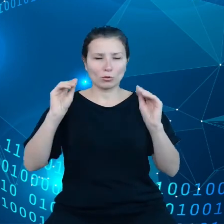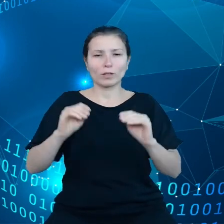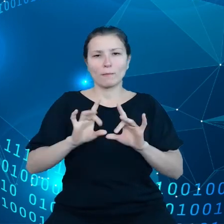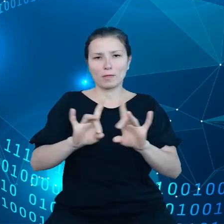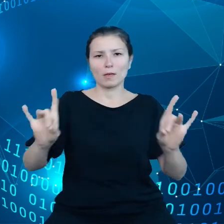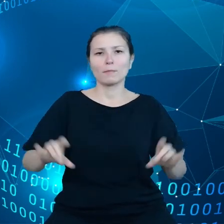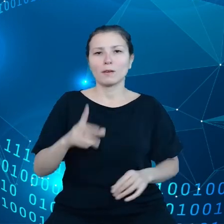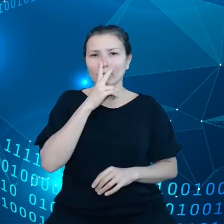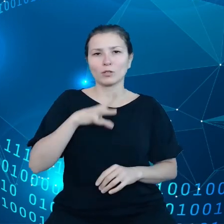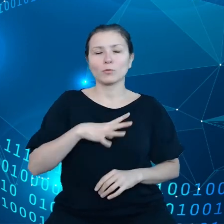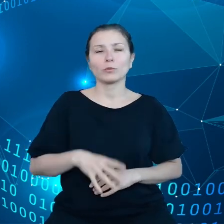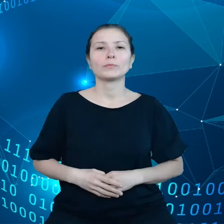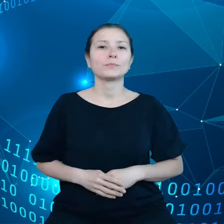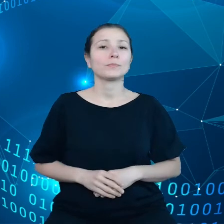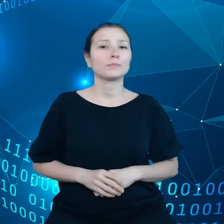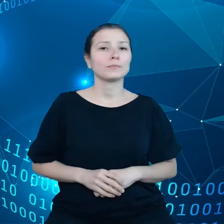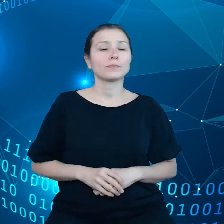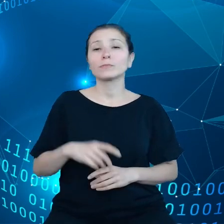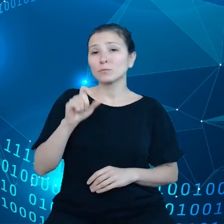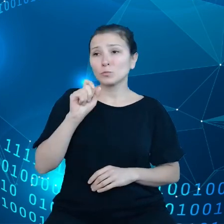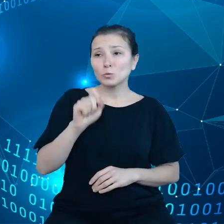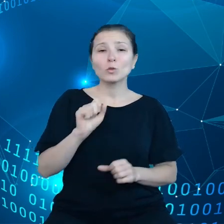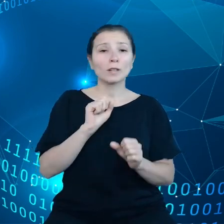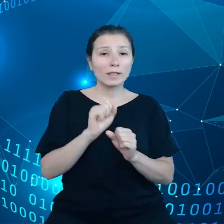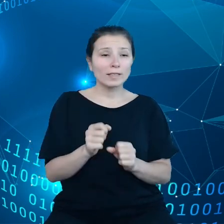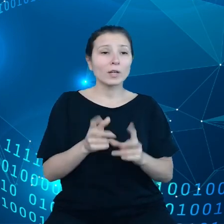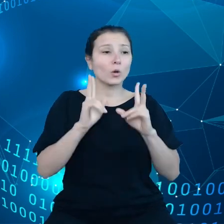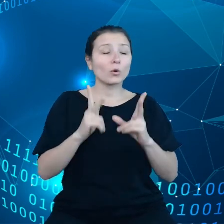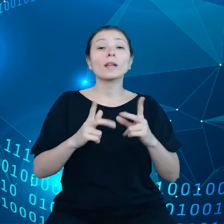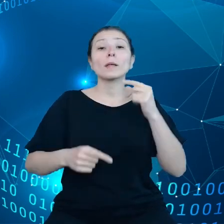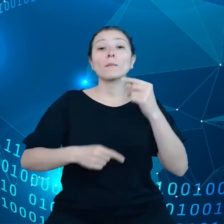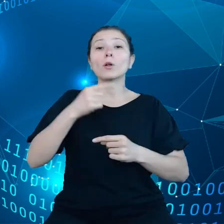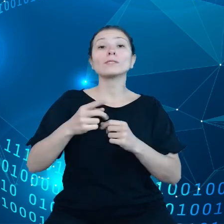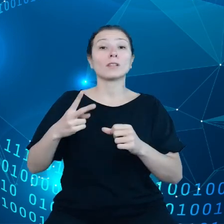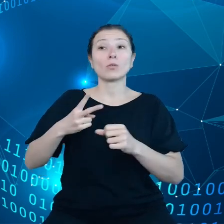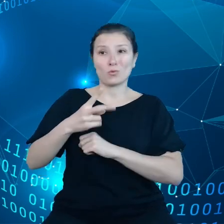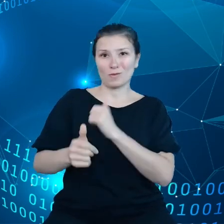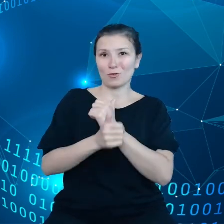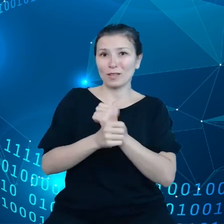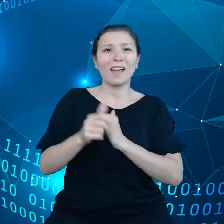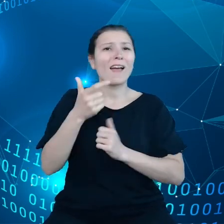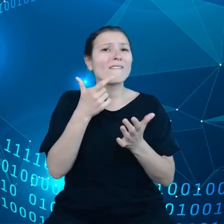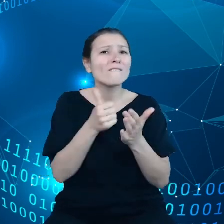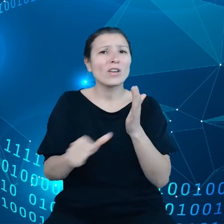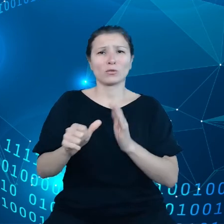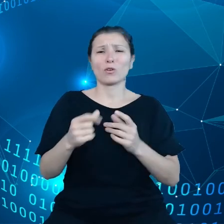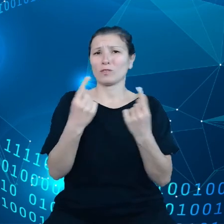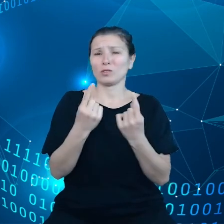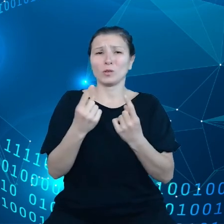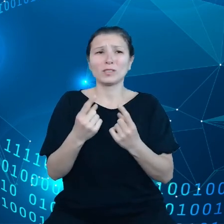Istnieje ustalony proces dostępu danych w wyjątkowych sytuacjach kiedy potrzeba danych, a nie można ich uzyskać innymi drogami, są też